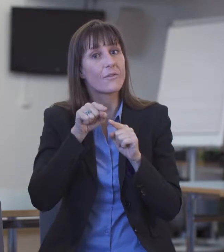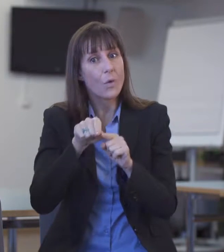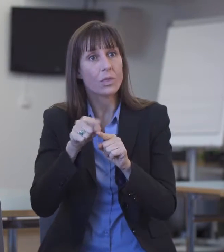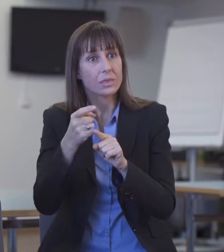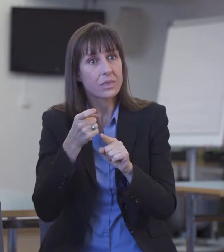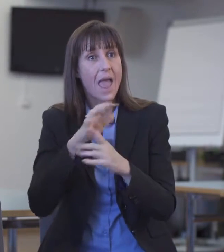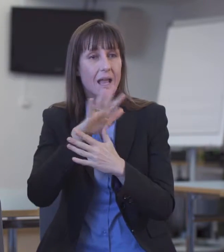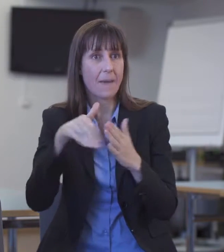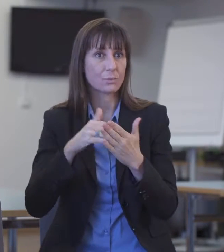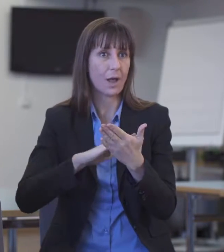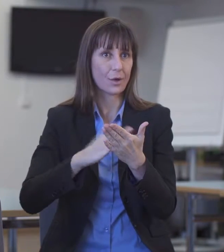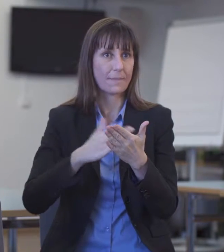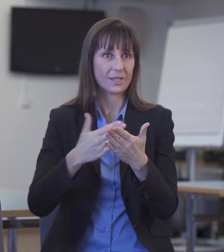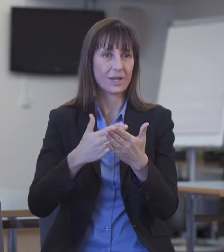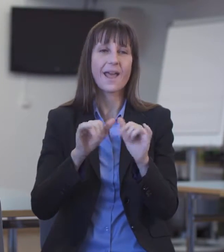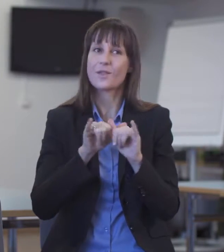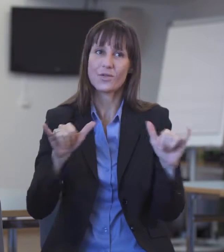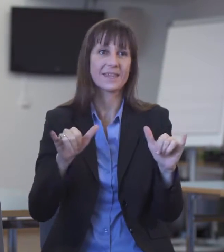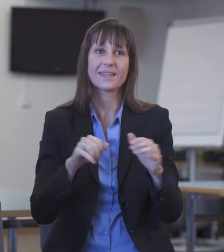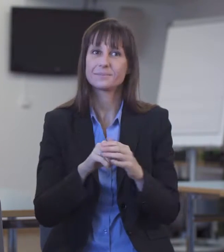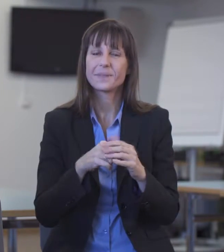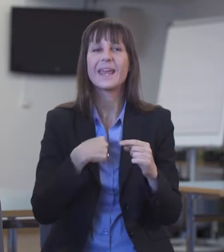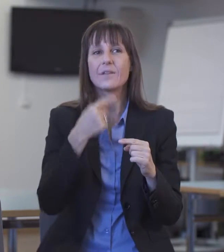Ich nehme an, das würde direkt über die Procom erfolgen.